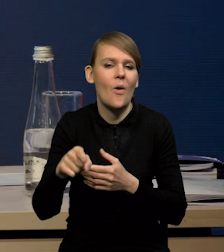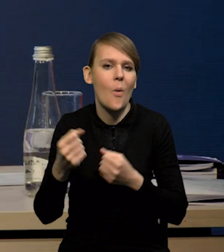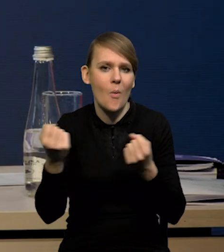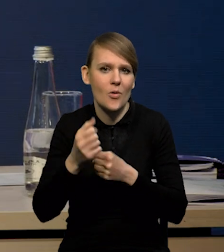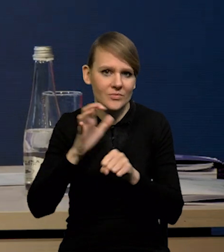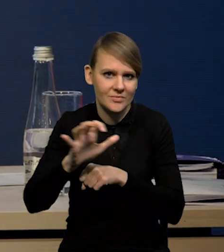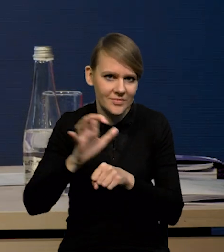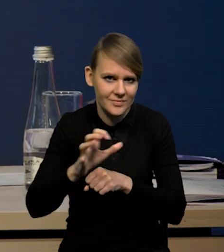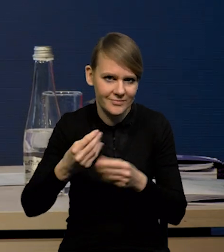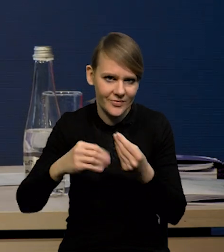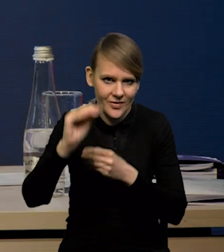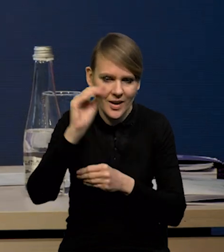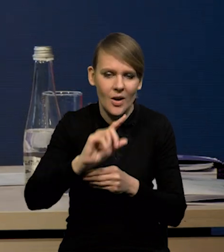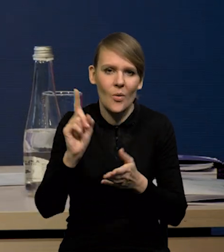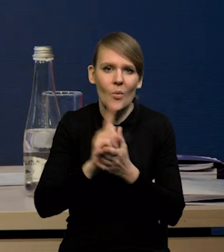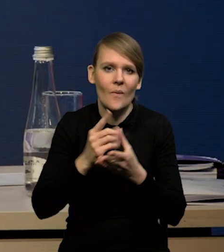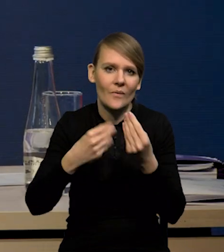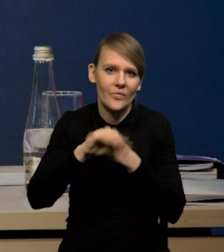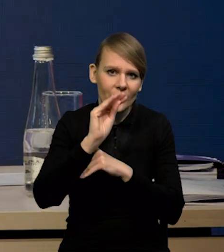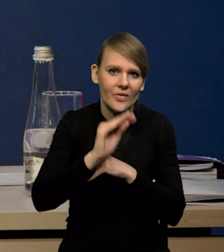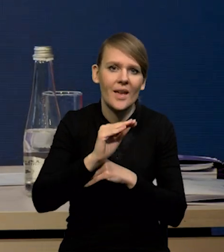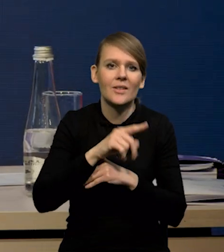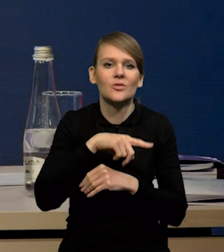to znaczy pojawiło się więcej przede wszystkim tych terminali LNG,